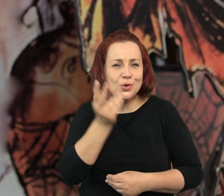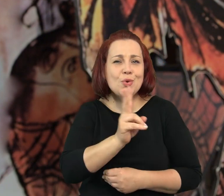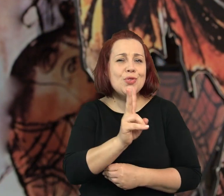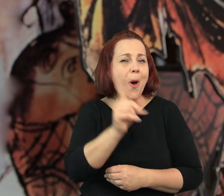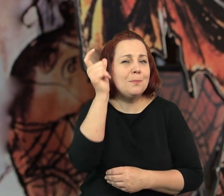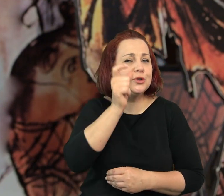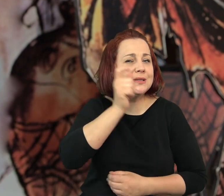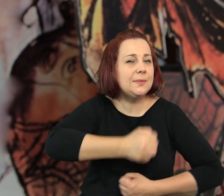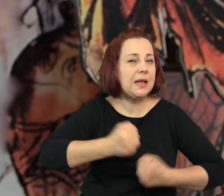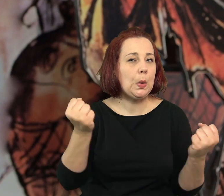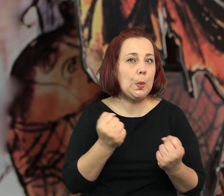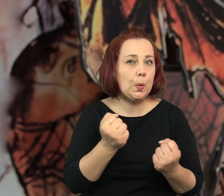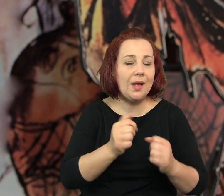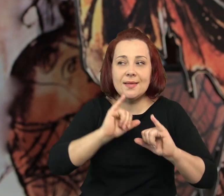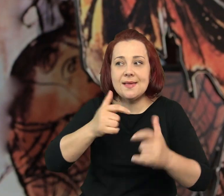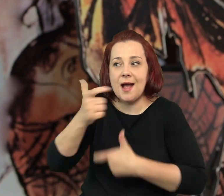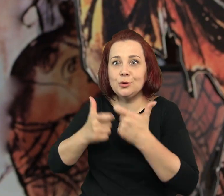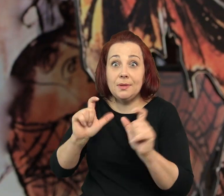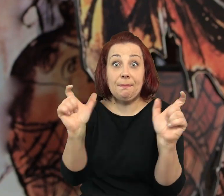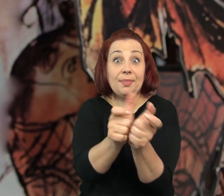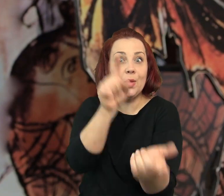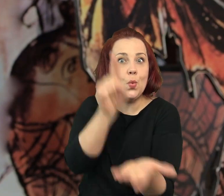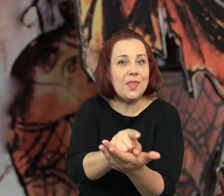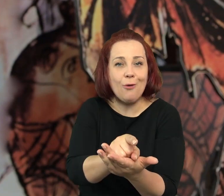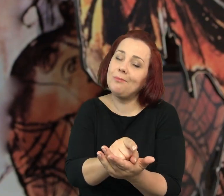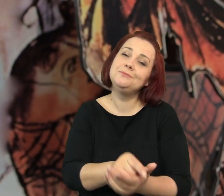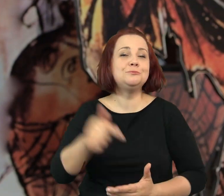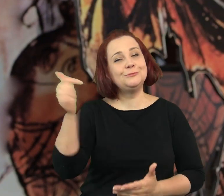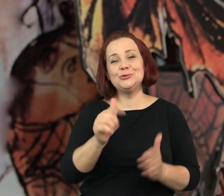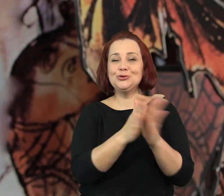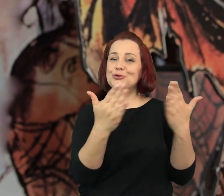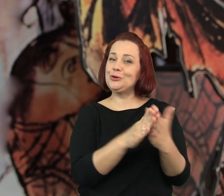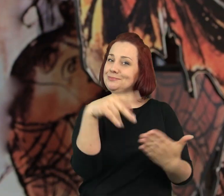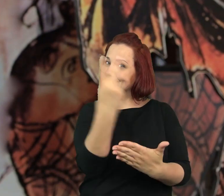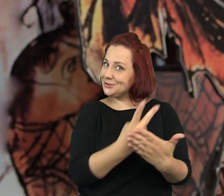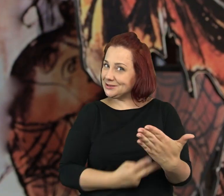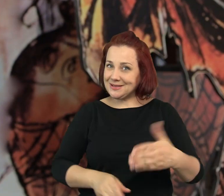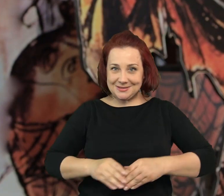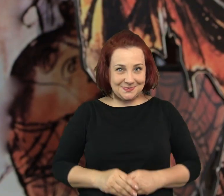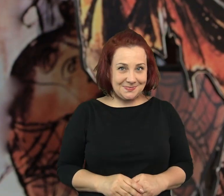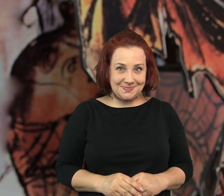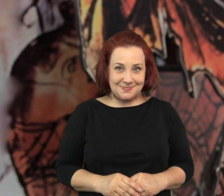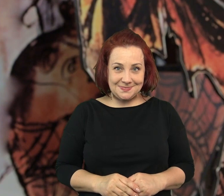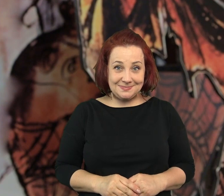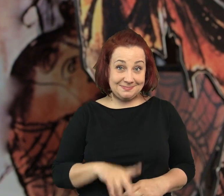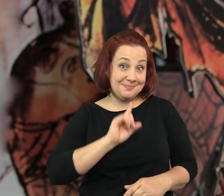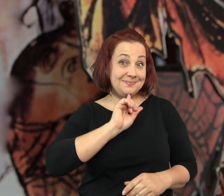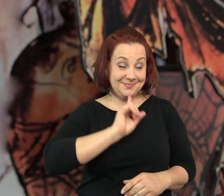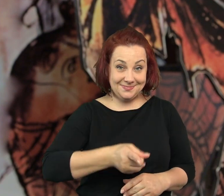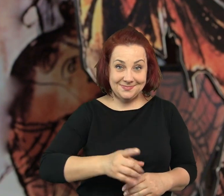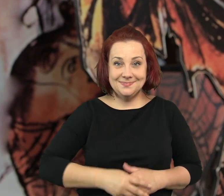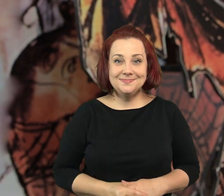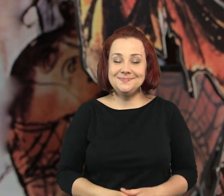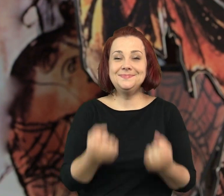Żeby dowiedzieć się kim on był, jak do tego doszło, musicie przeczytać tą książkę.